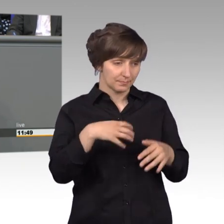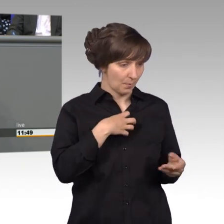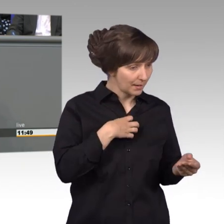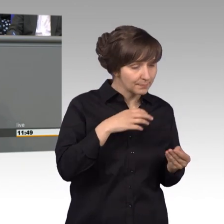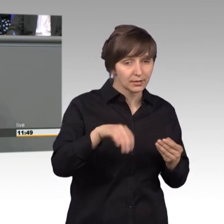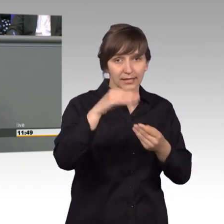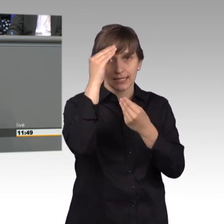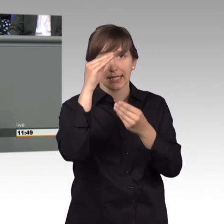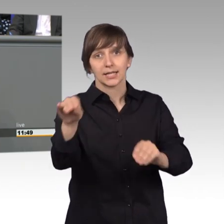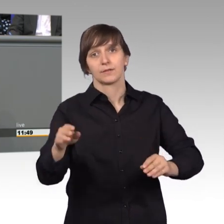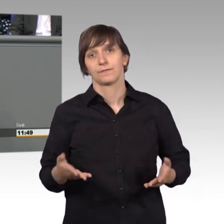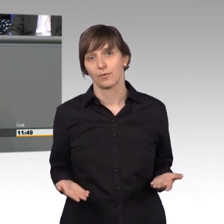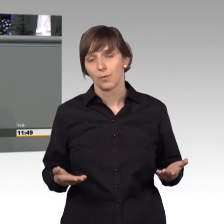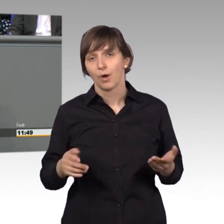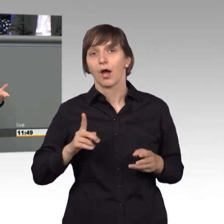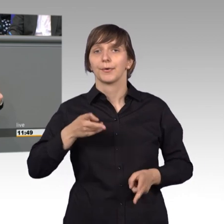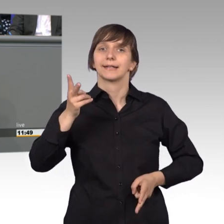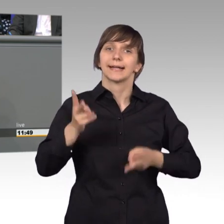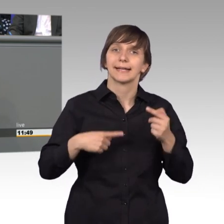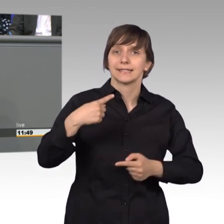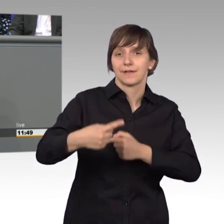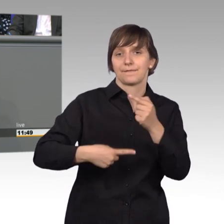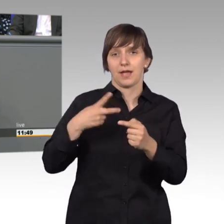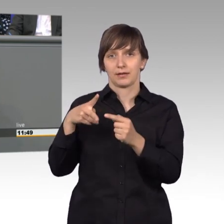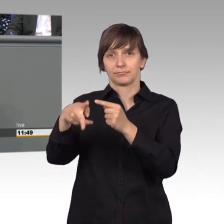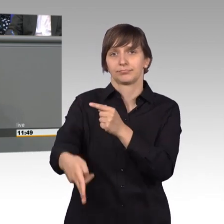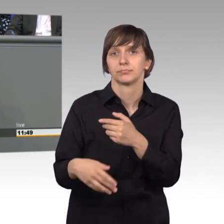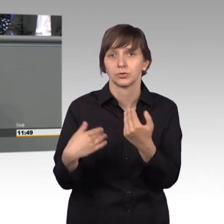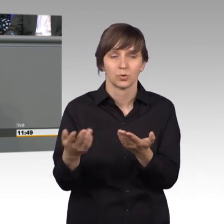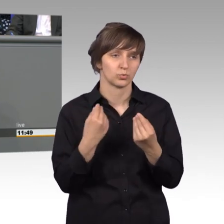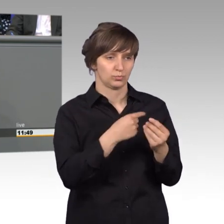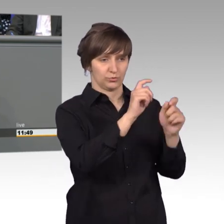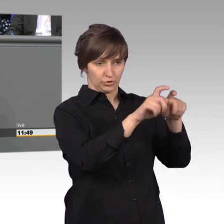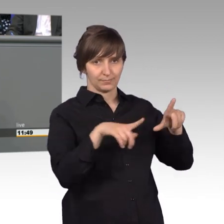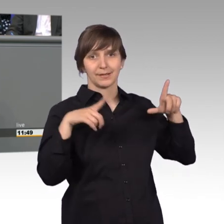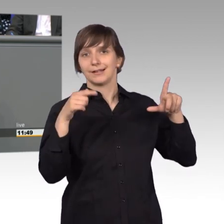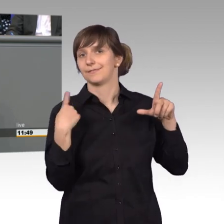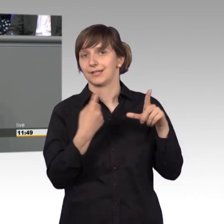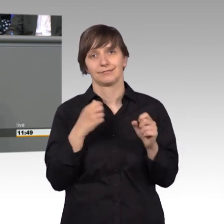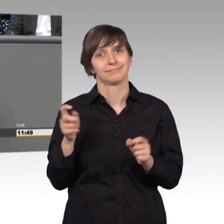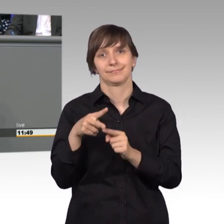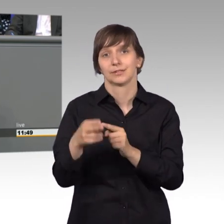und er kann auch nicht Gerichtsverfahren eingreifen wie das immer bei uns gedacht wird und wir können doch erst recht keine Urteile aufheben.